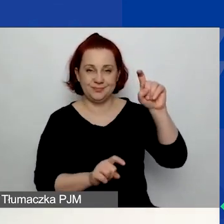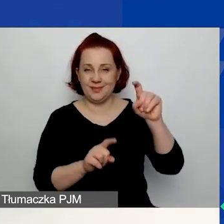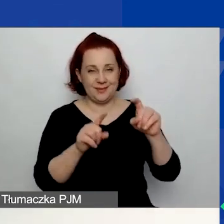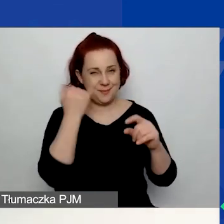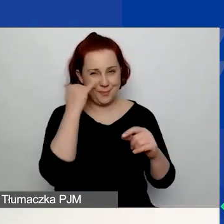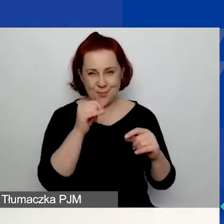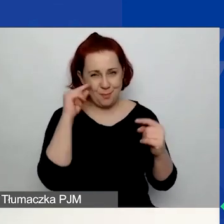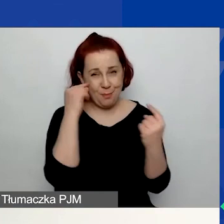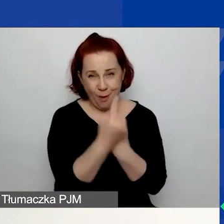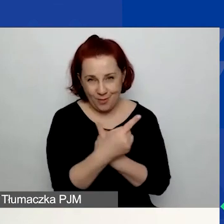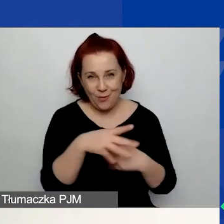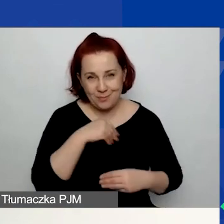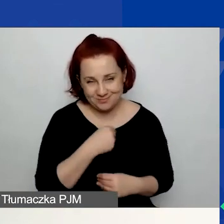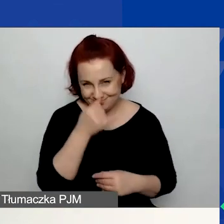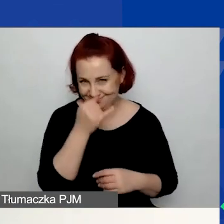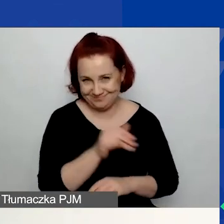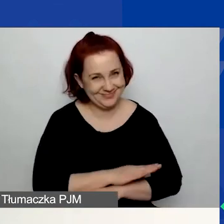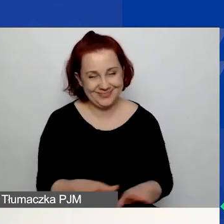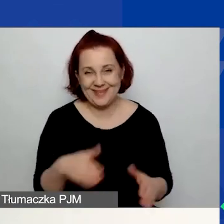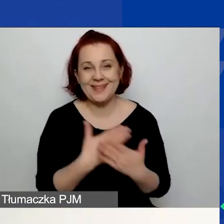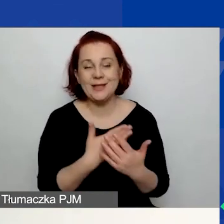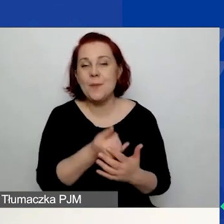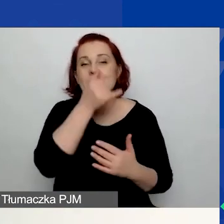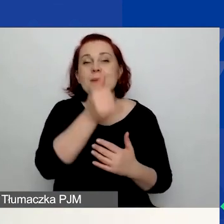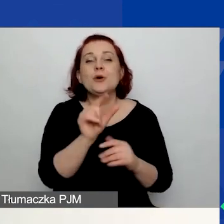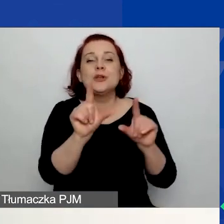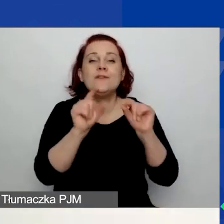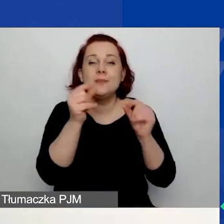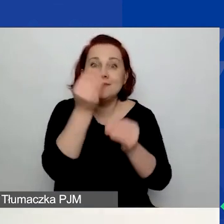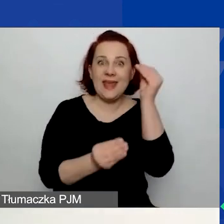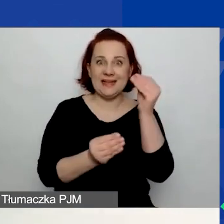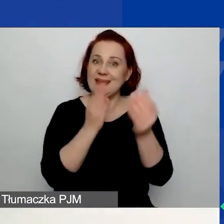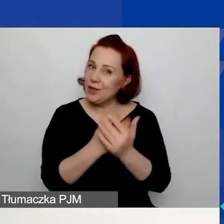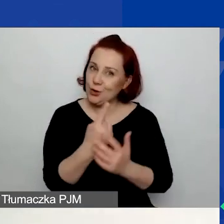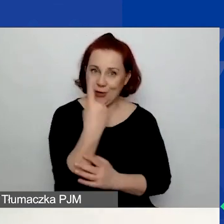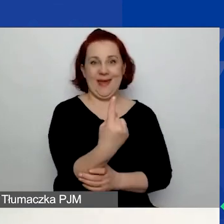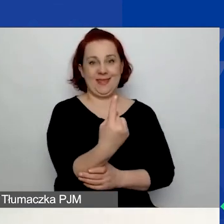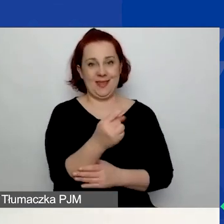ponieważ generator uniemożliwi wam wybranie więcej niż jednego obszaru.